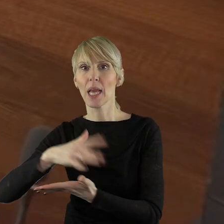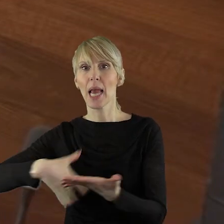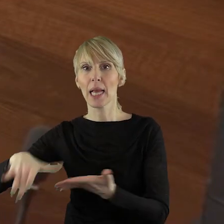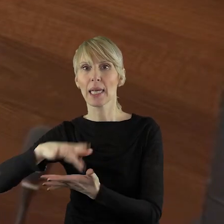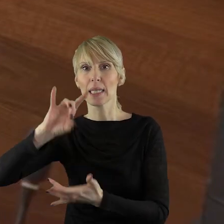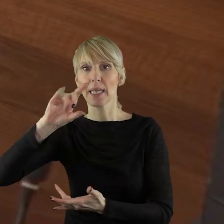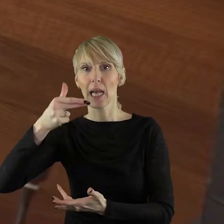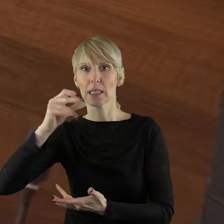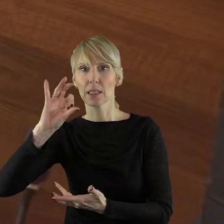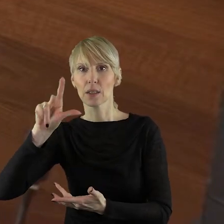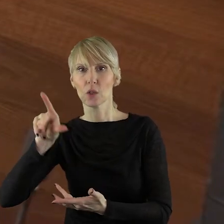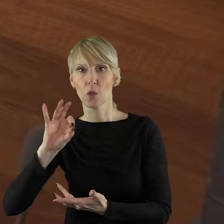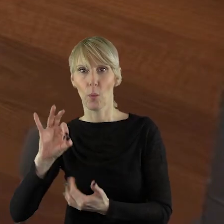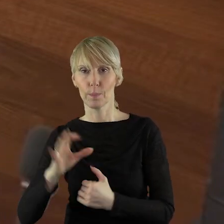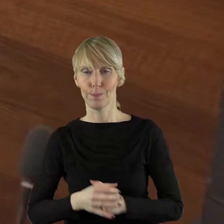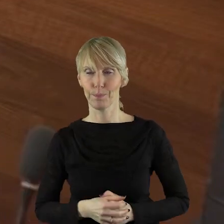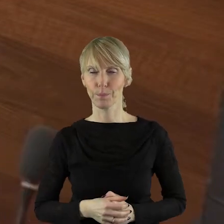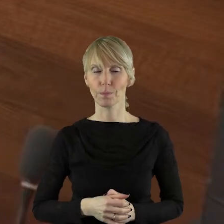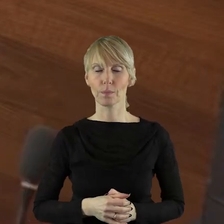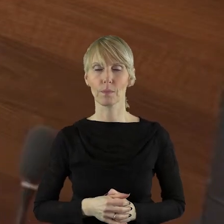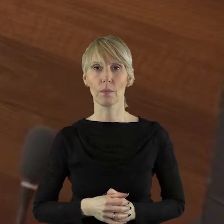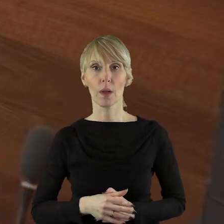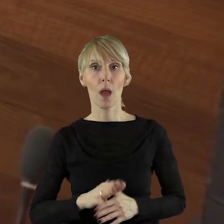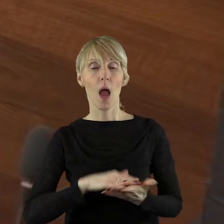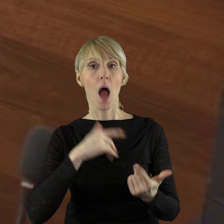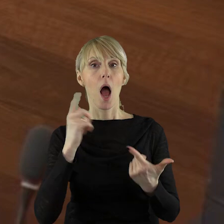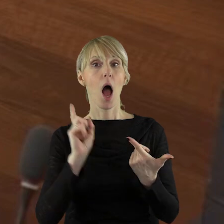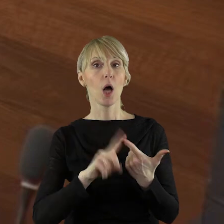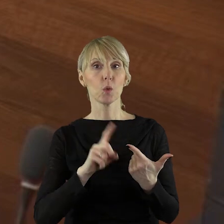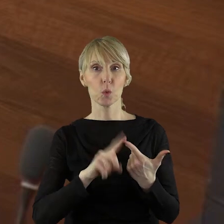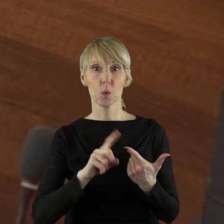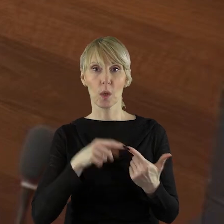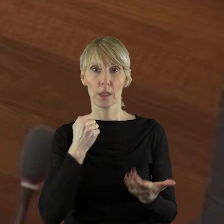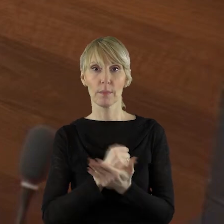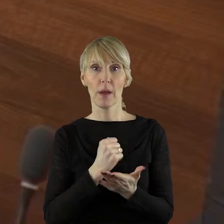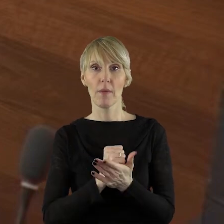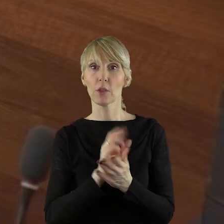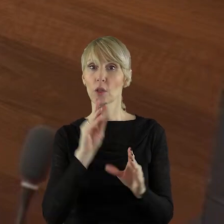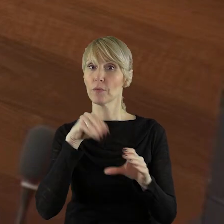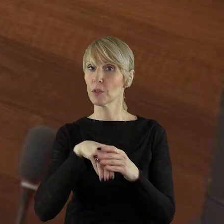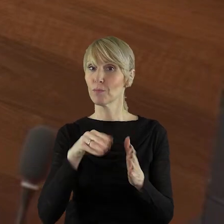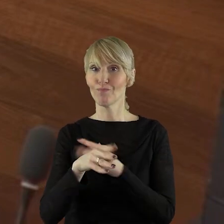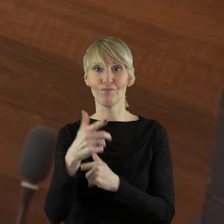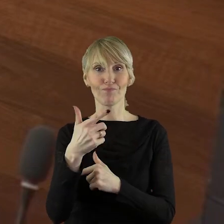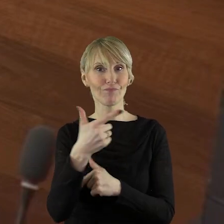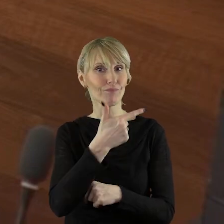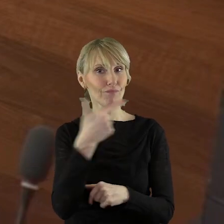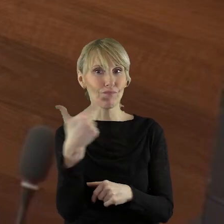Drugą sprawą to jest proszę państwa fakt tzw. podwójnych członków.